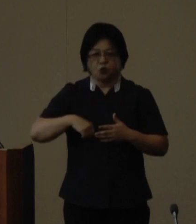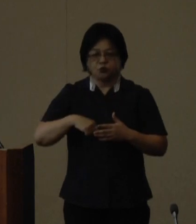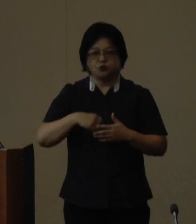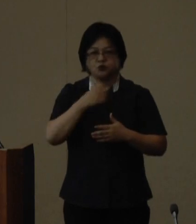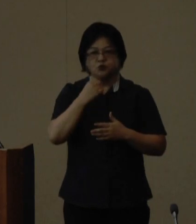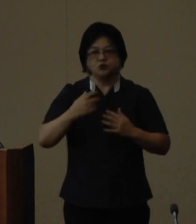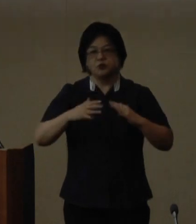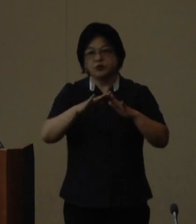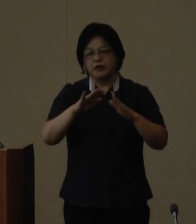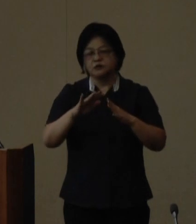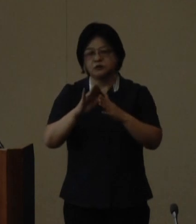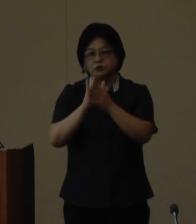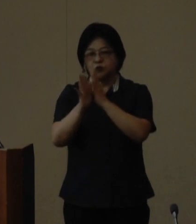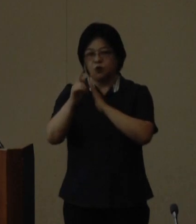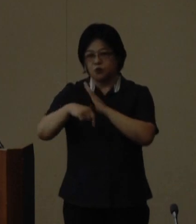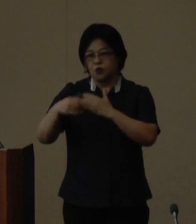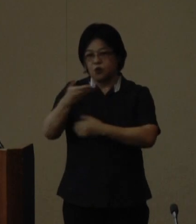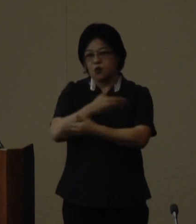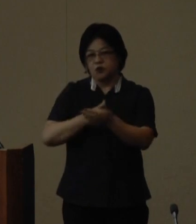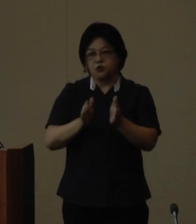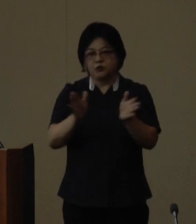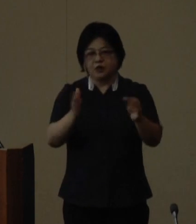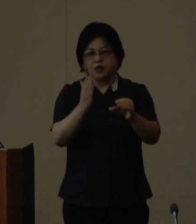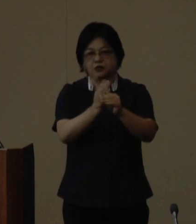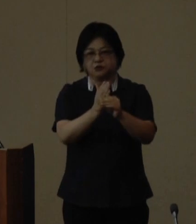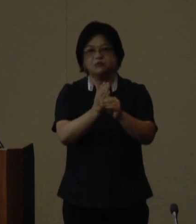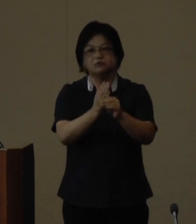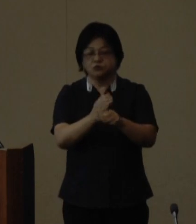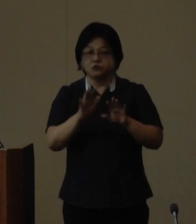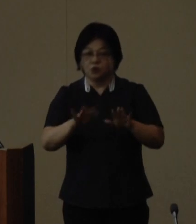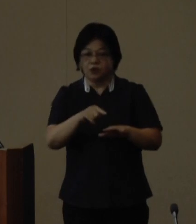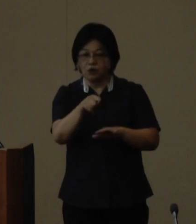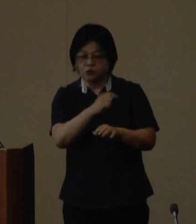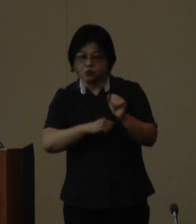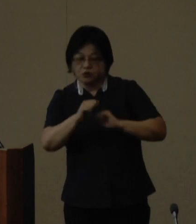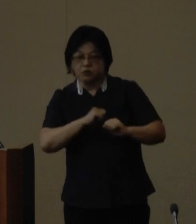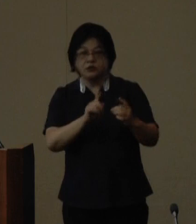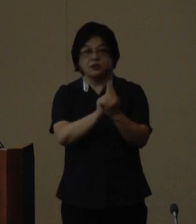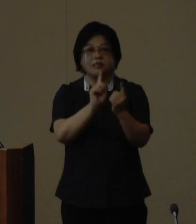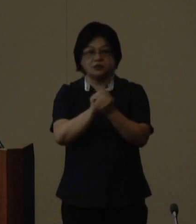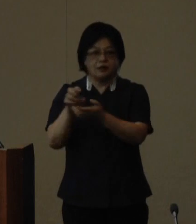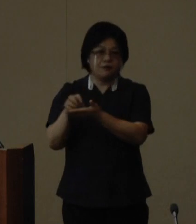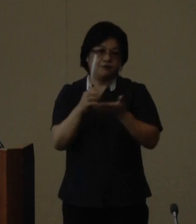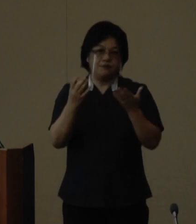との交流等を展開しており今回 これらの取組に対する受賞となり ました